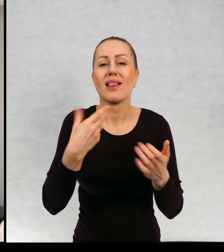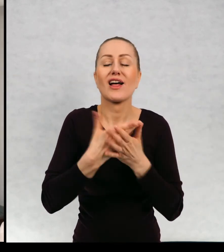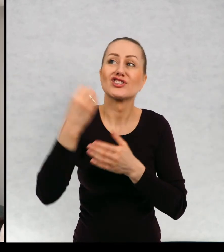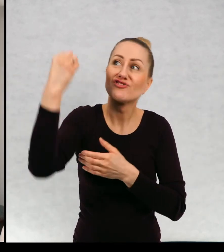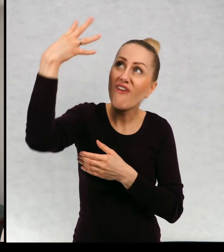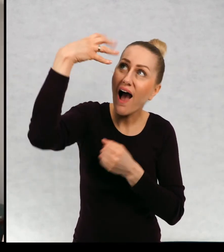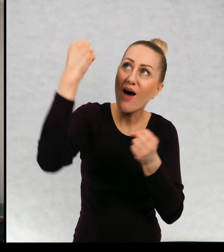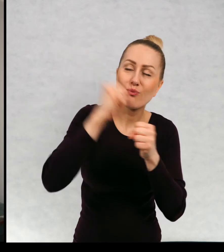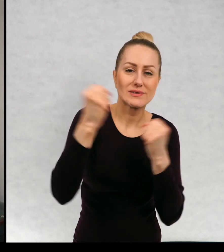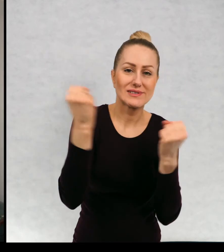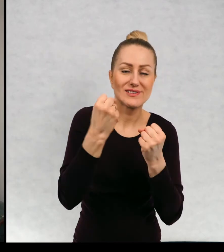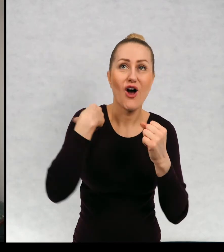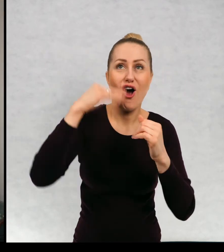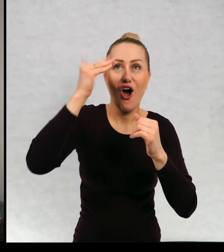Mogę sobie oglądać przez